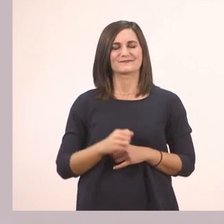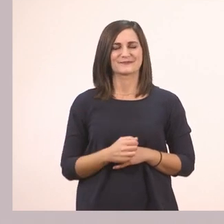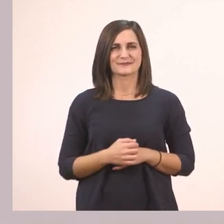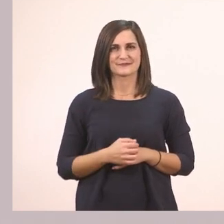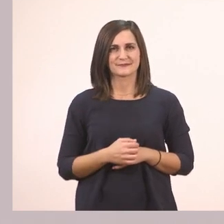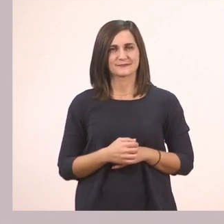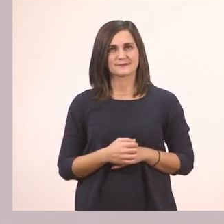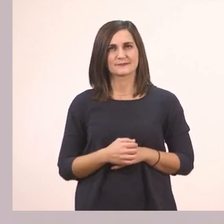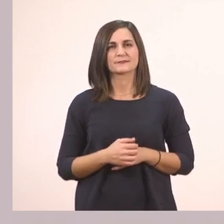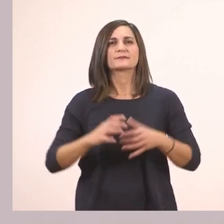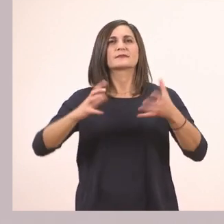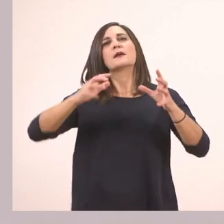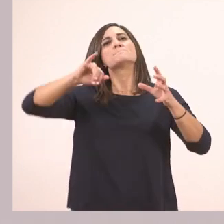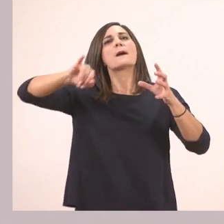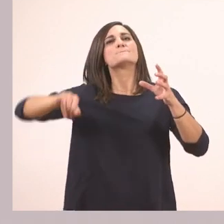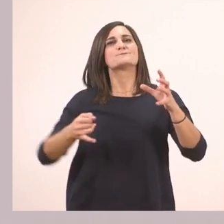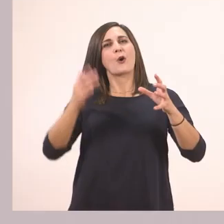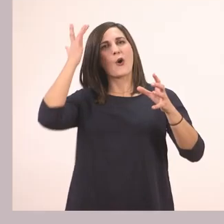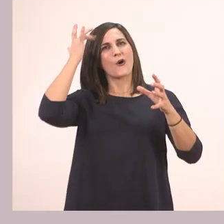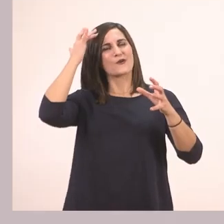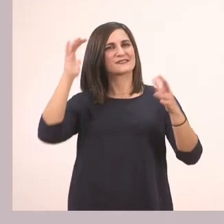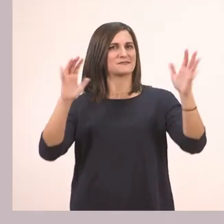Πεπόνι. "Μπράβο, σωστά" μας λέει εδώ.